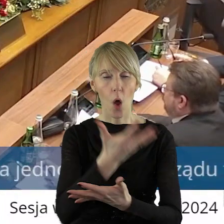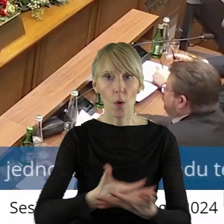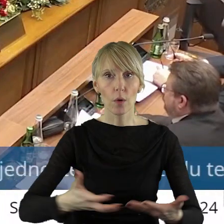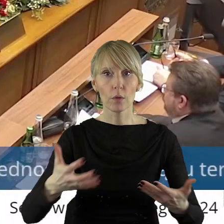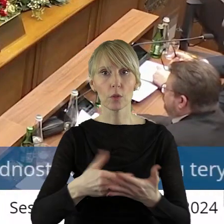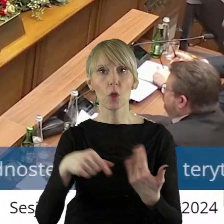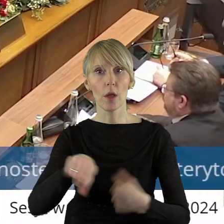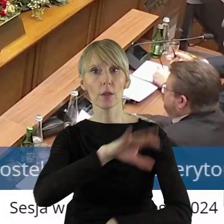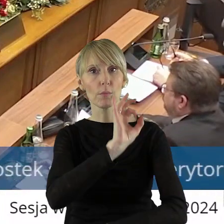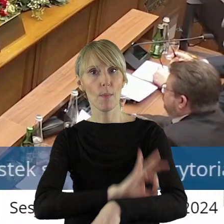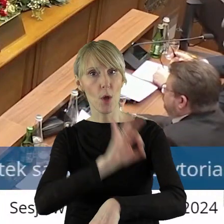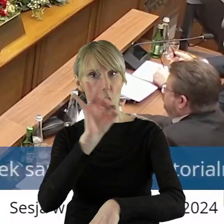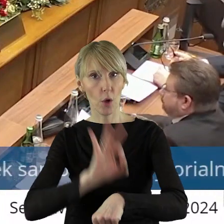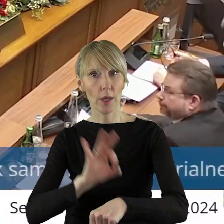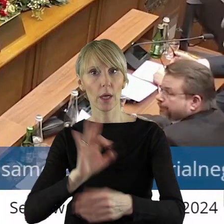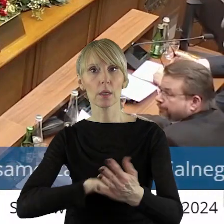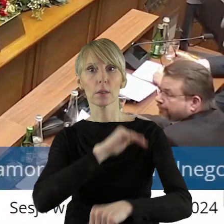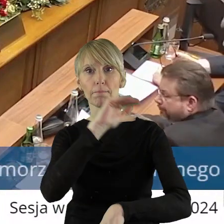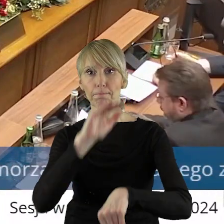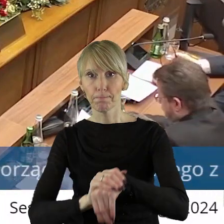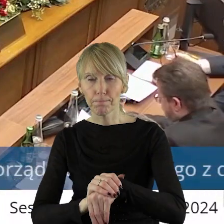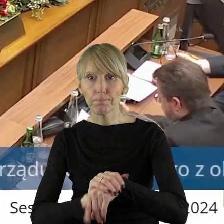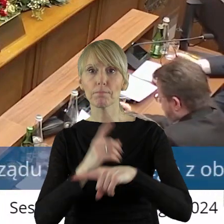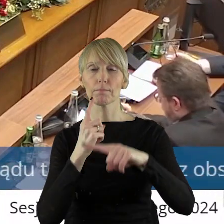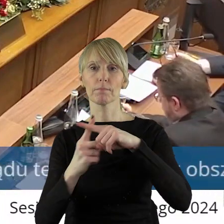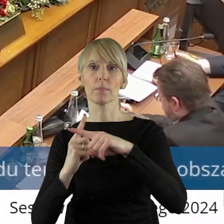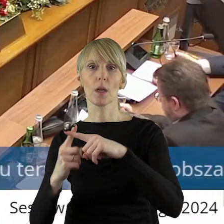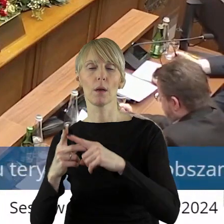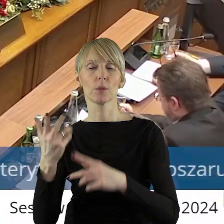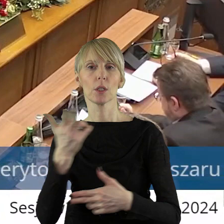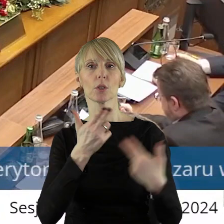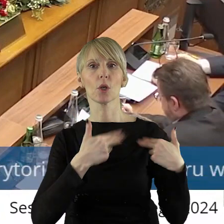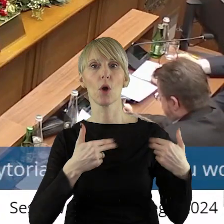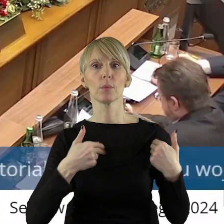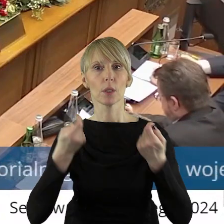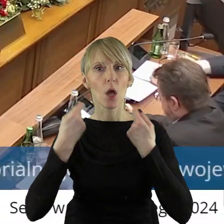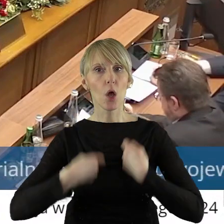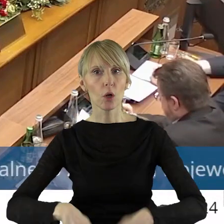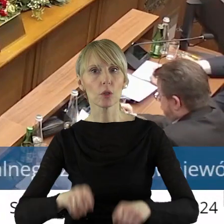Projekt został pozytywnie zaopiniowany przez Komisję Rolnictwa i Ochrony Środowiska.